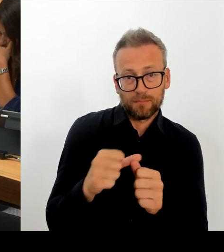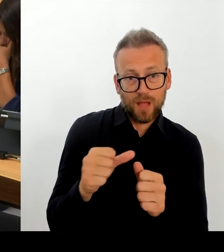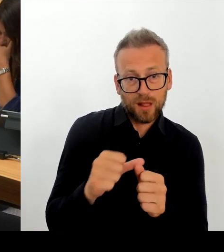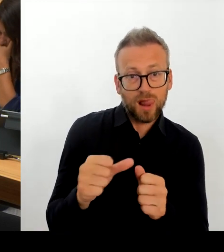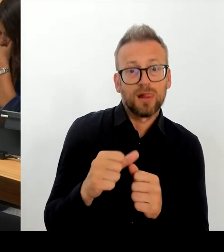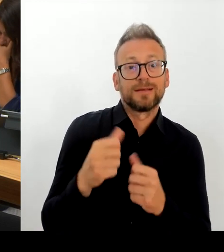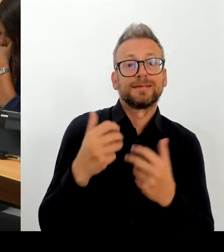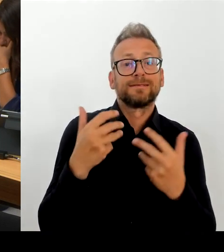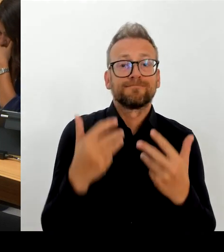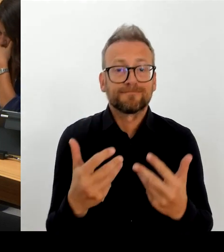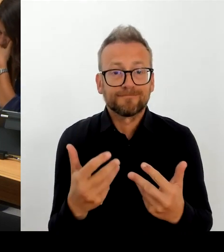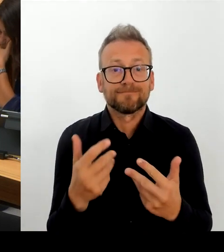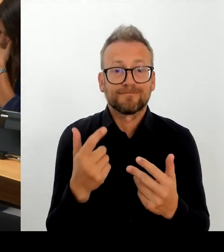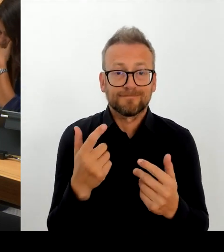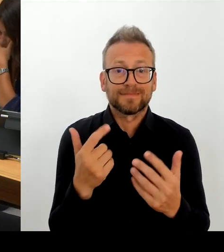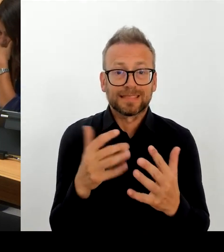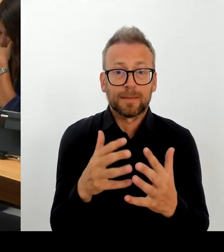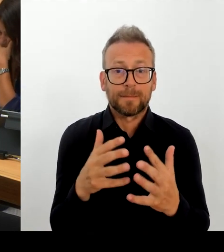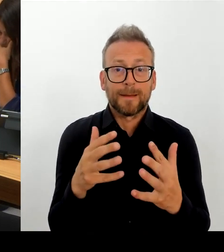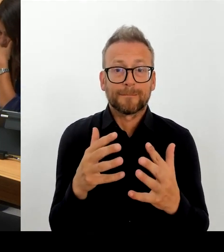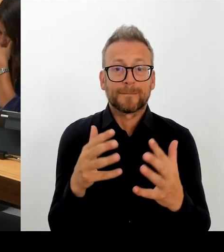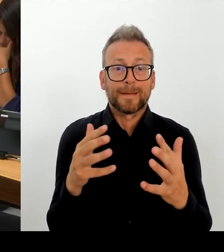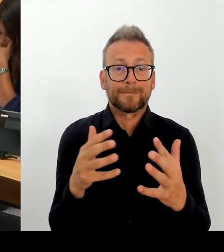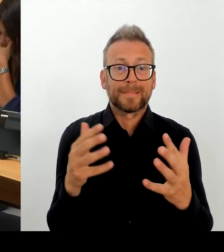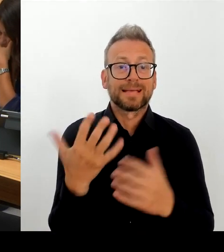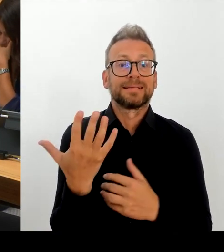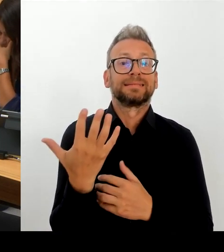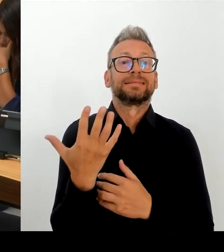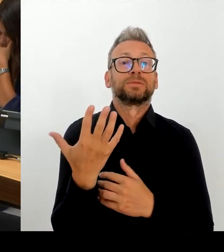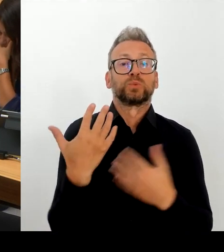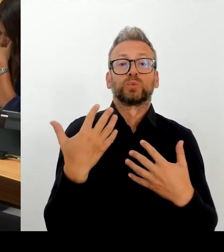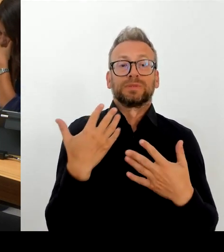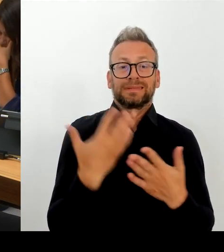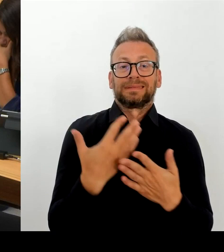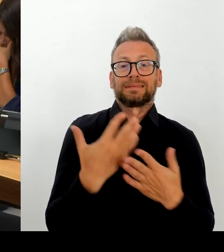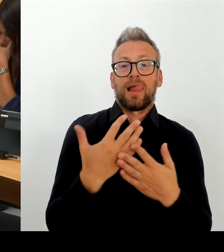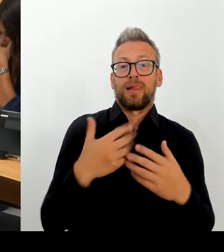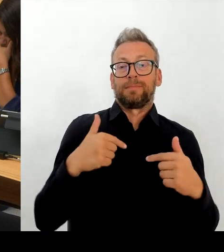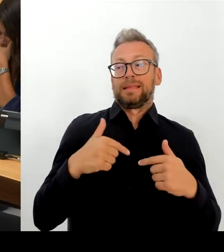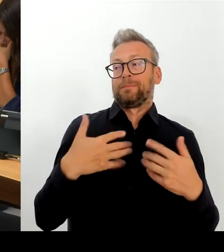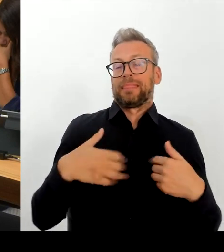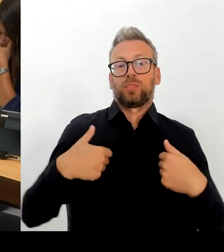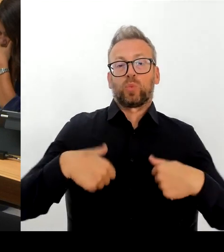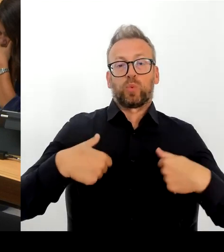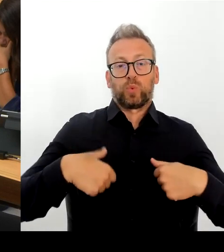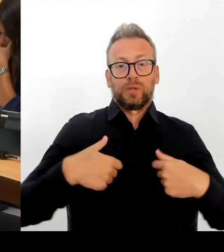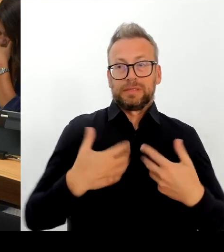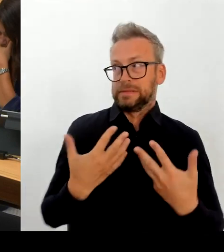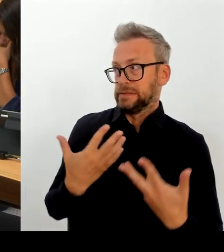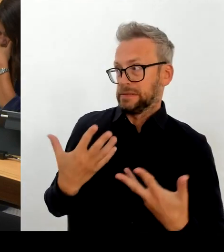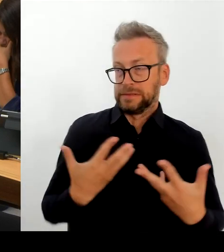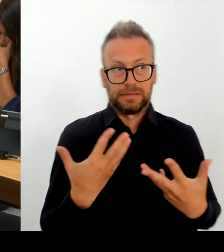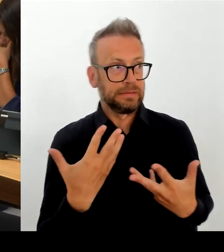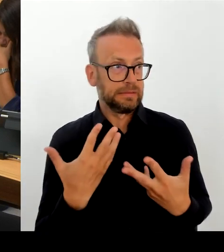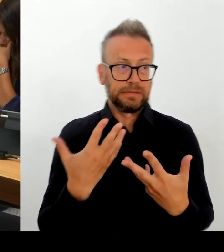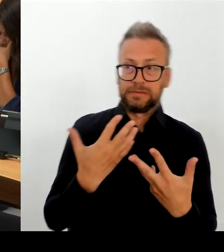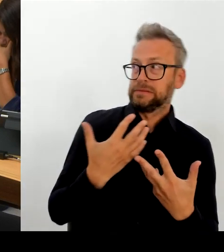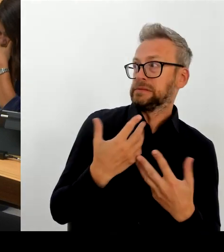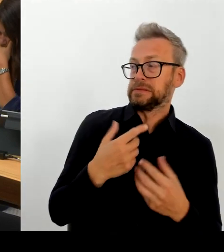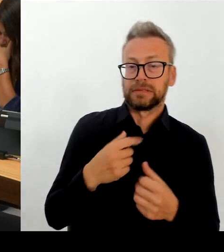unseren Wettbewerbern auf Bundesebene und in anderen Kommunen gibt. Das sind sehr anstrengende Gespräche, das können Sie sich vorstellen. Das sind komplexe Verhandlungen mit denen wir es dort zu tun haben.